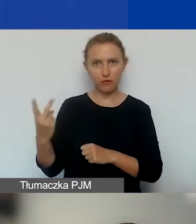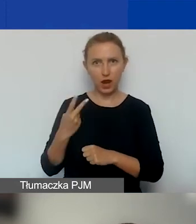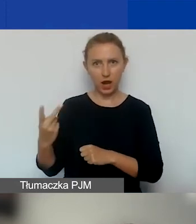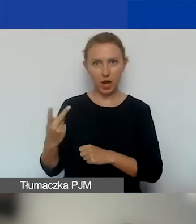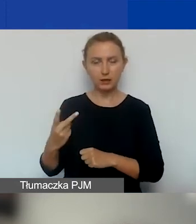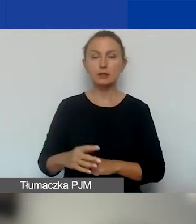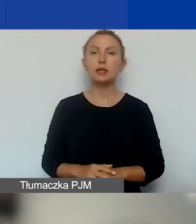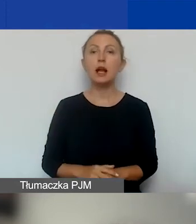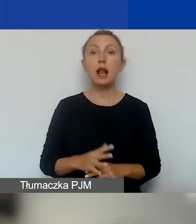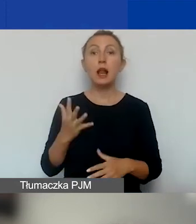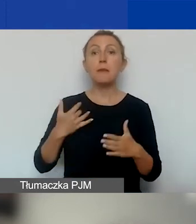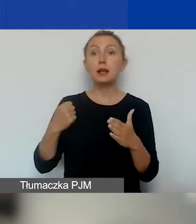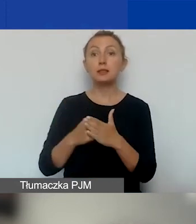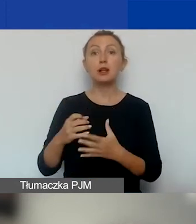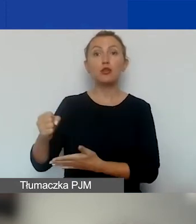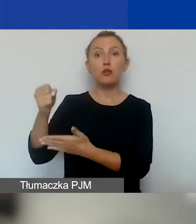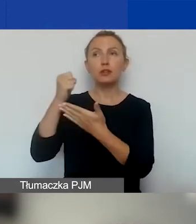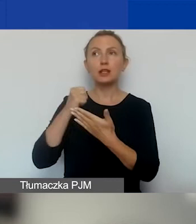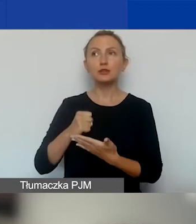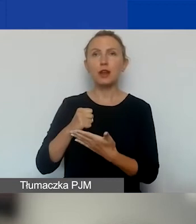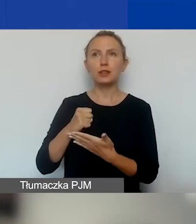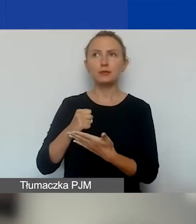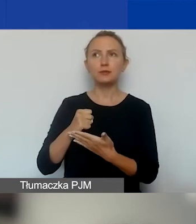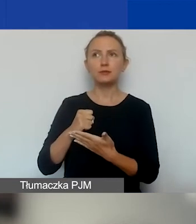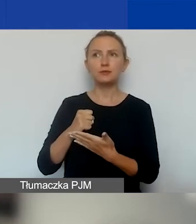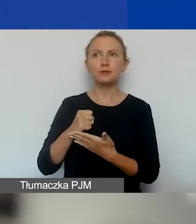Czyli maksymalne dofinansowanie, które można założyć,